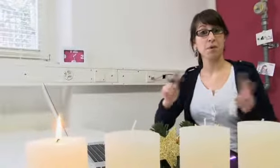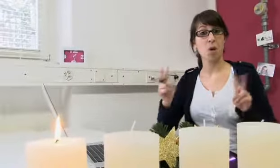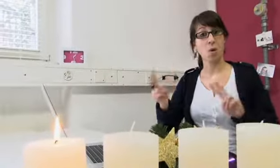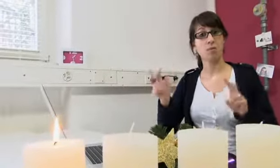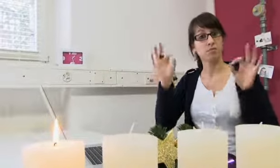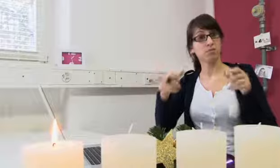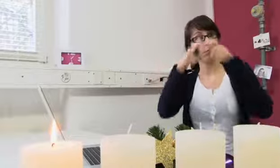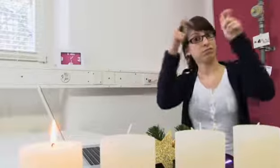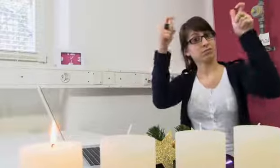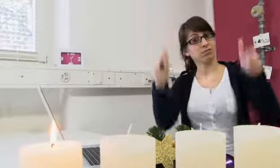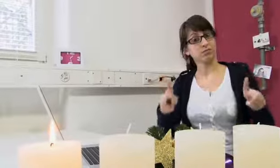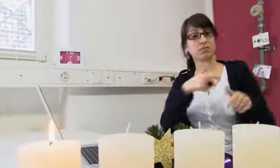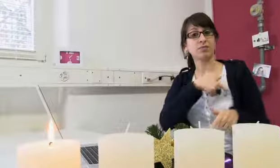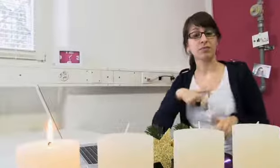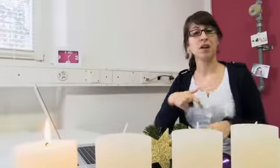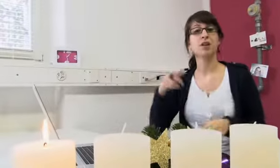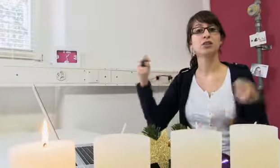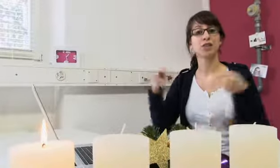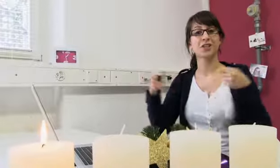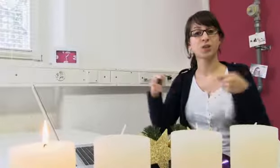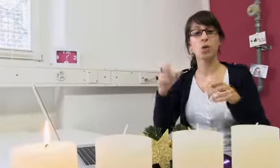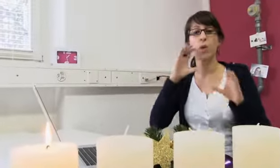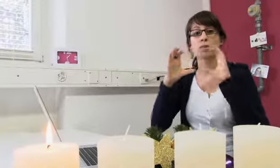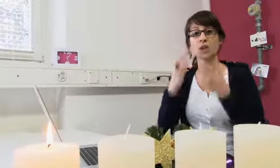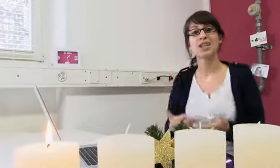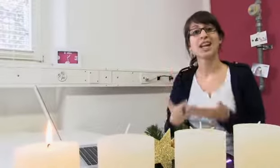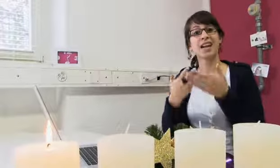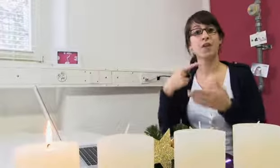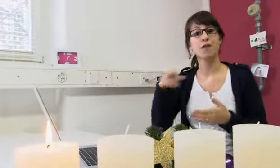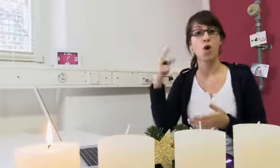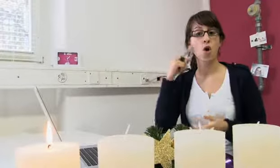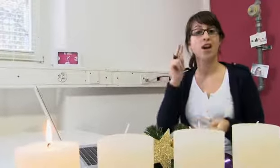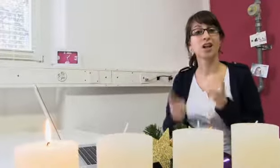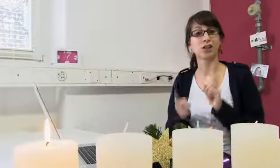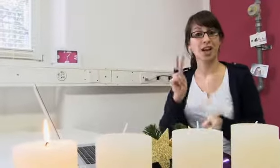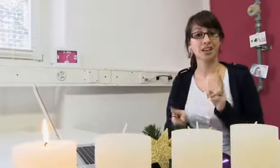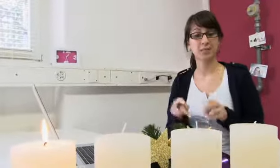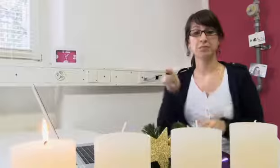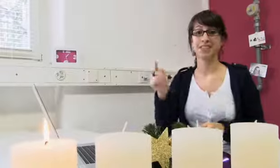procom steht für „Stiftung Kommunikationshilfe für Hörgeschädigte“.